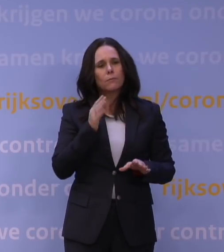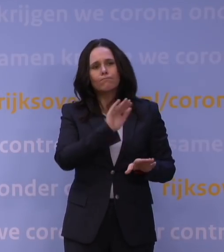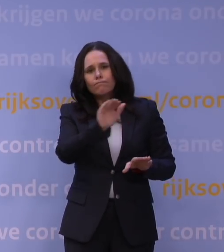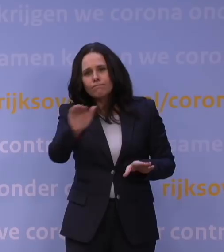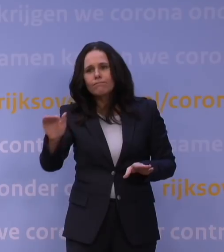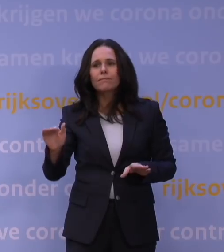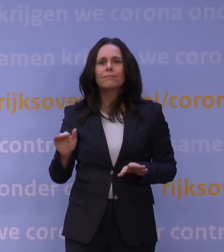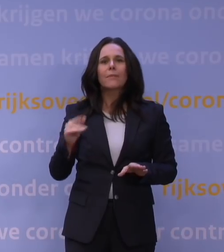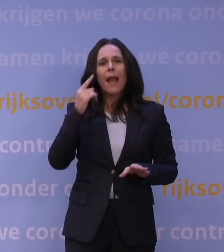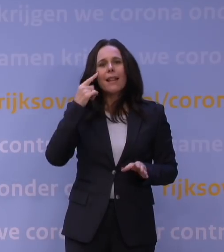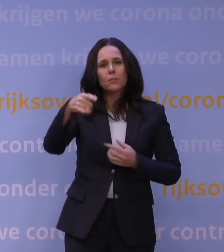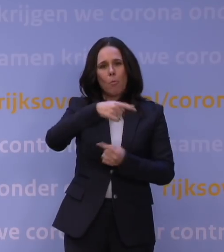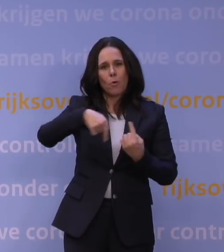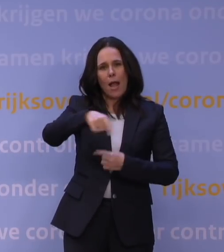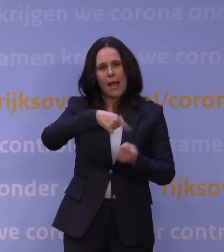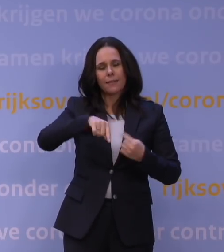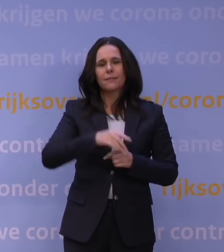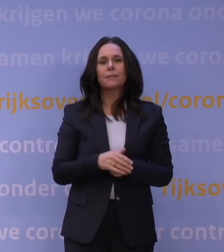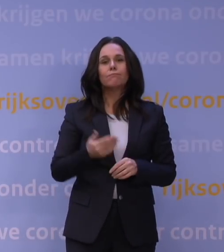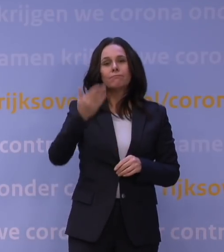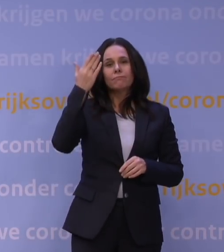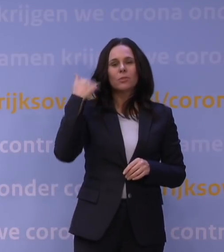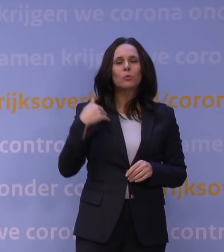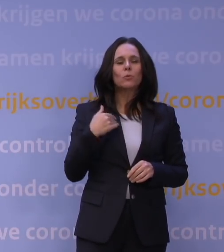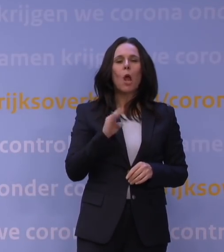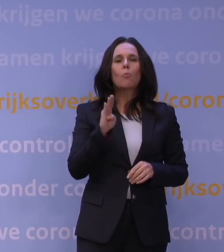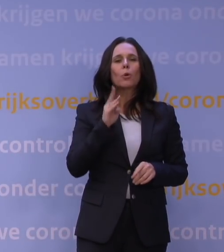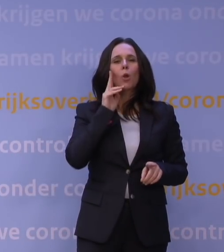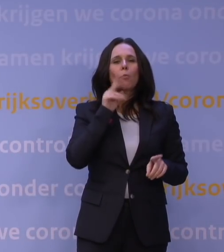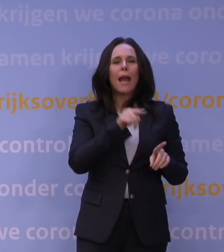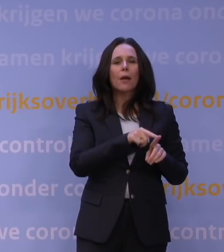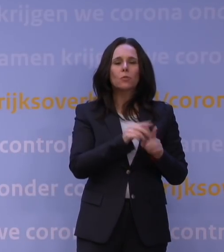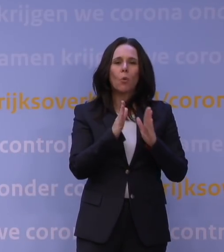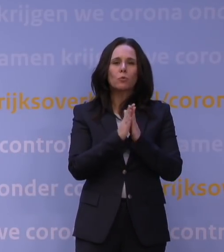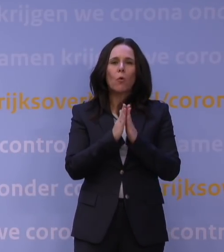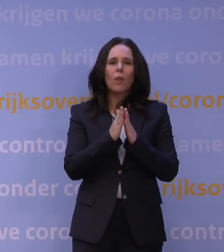Bruno Bruins zei dat op die zondag voor mijn eerste tv-toespraak half maart vorig jaar